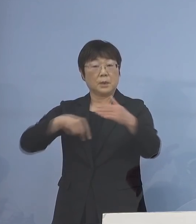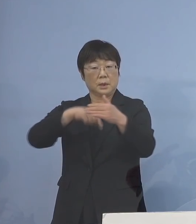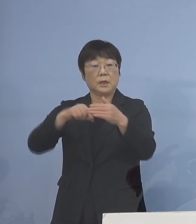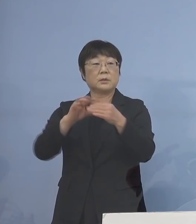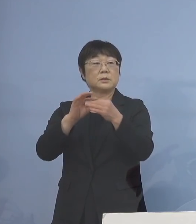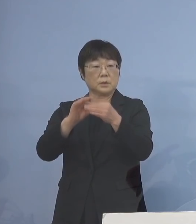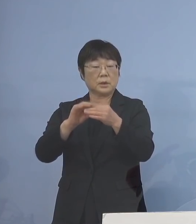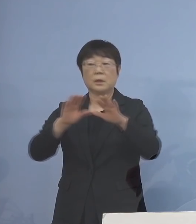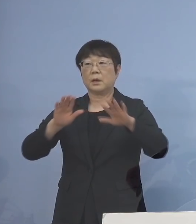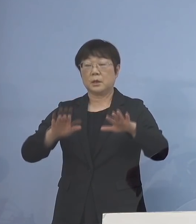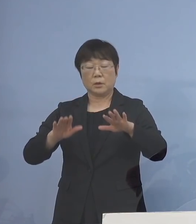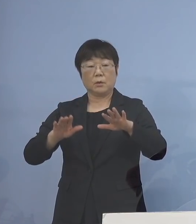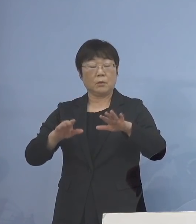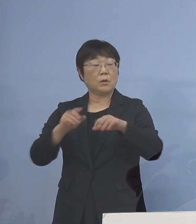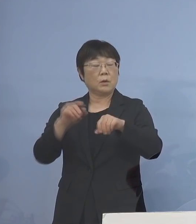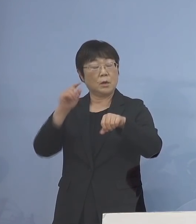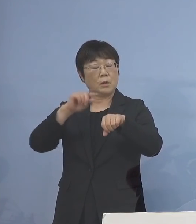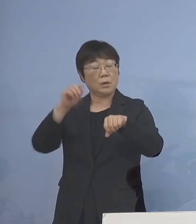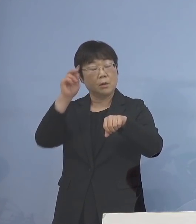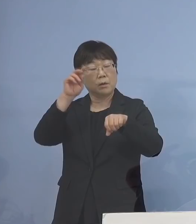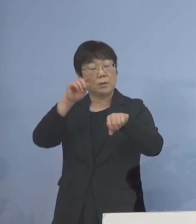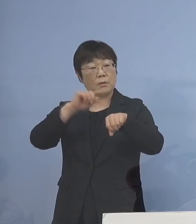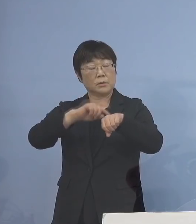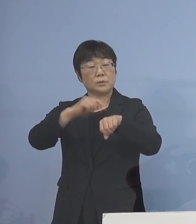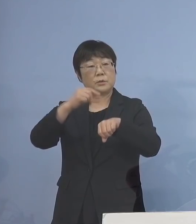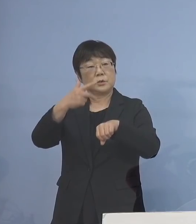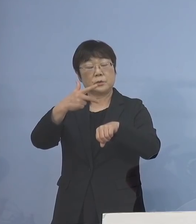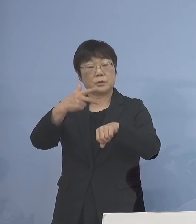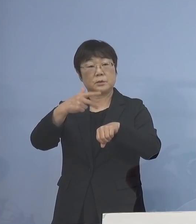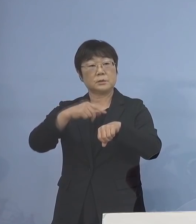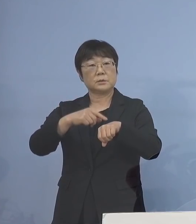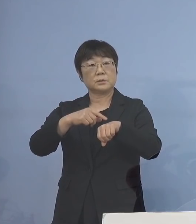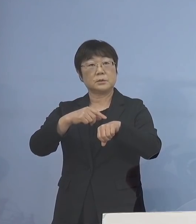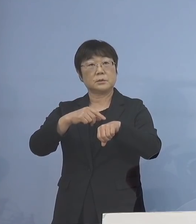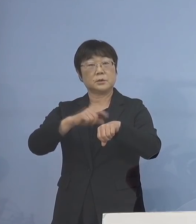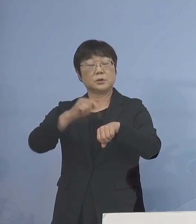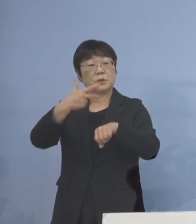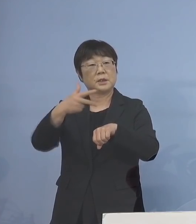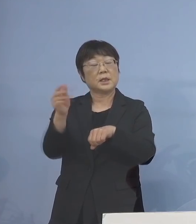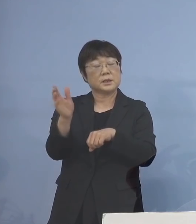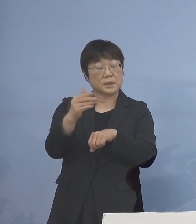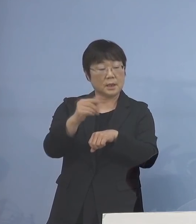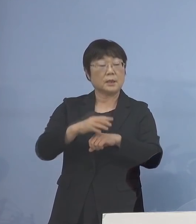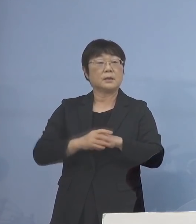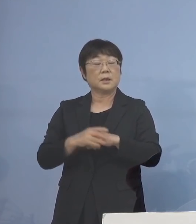本日17時から 教育委員会におきまして